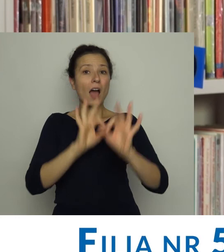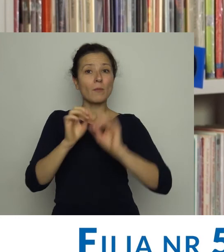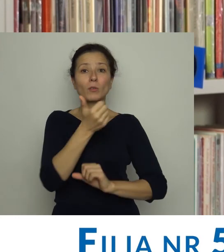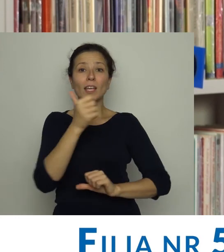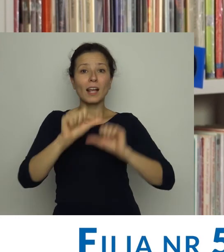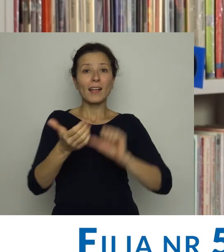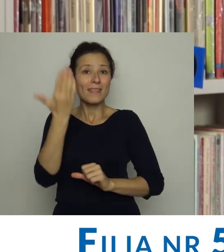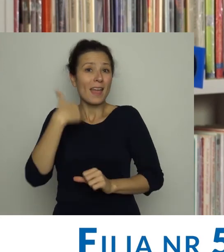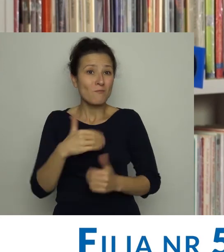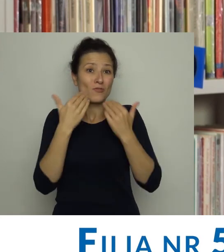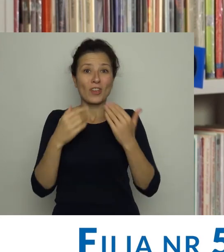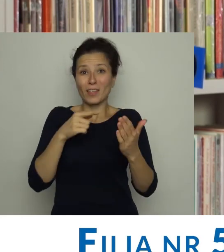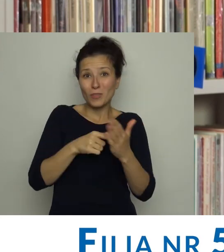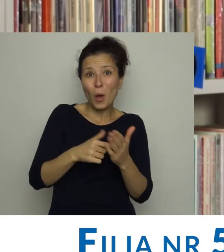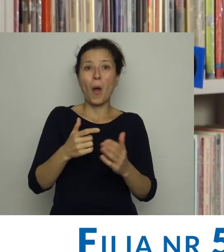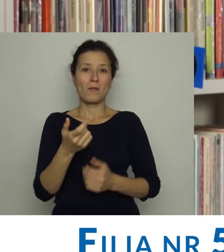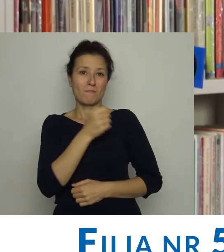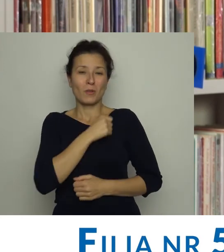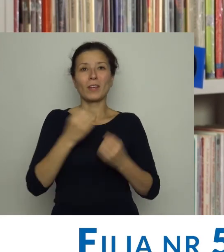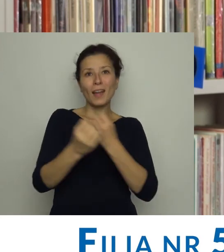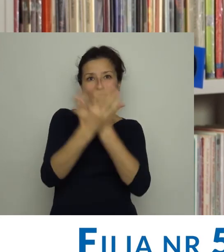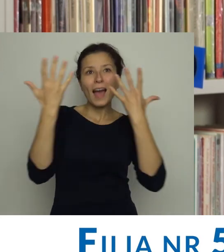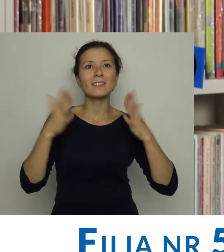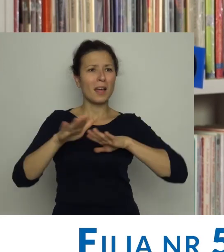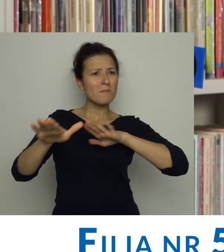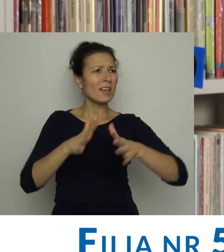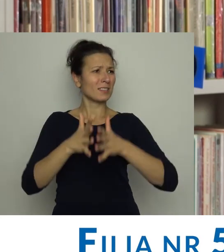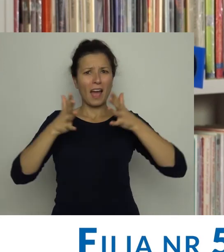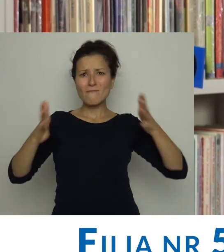A przeprowadzony kilka lat temu remont sprawił, że biblioteka stała się jasna i przestronna.